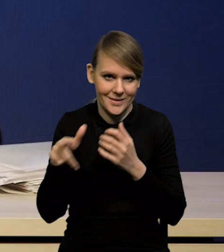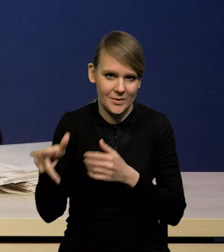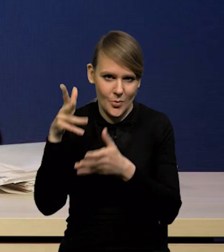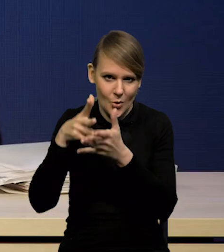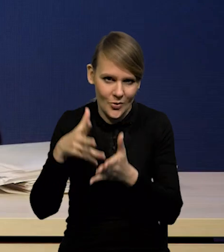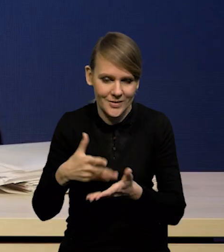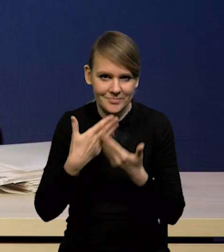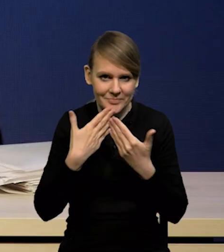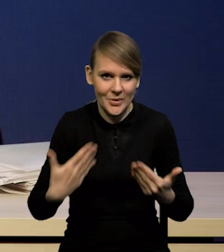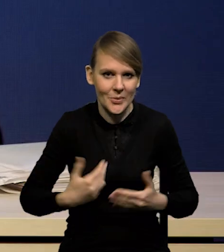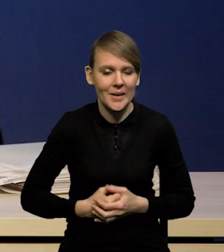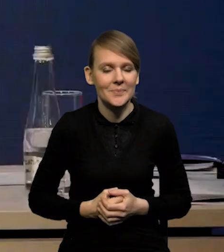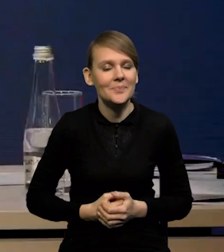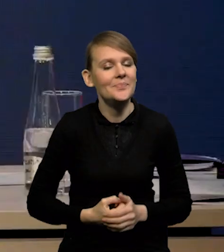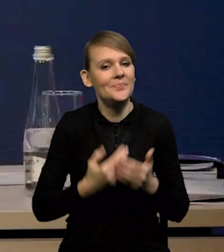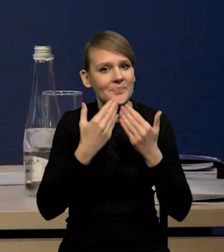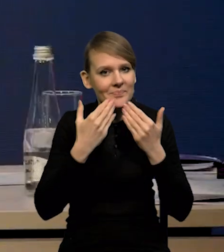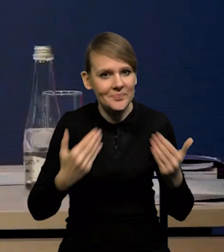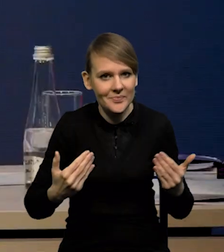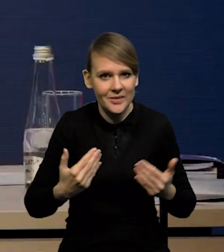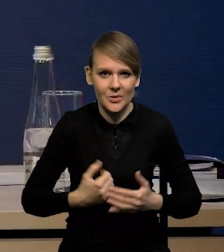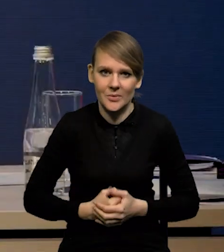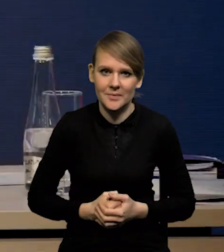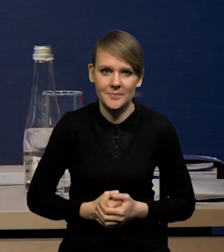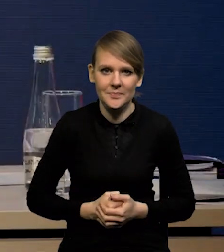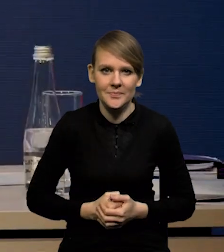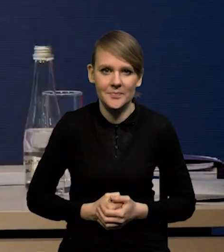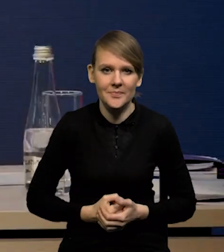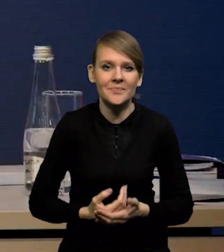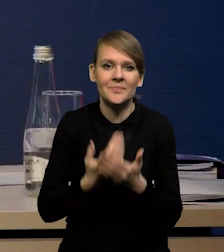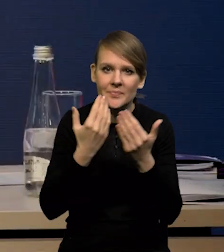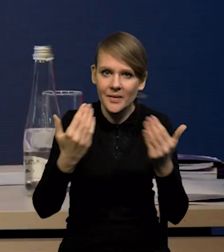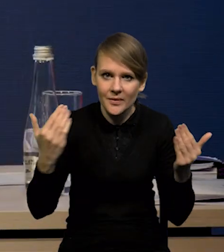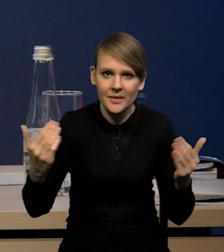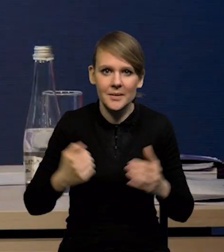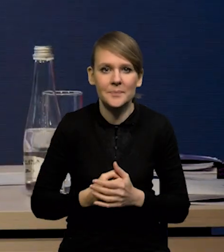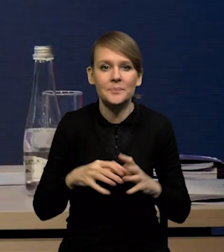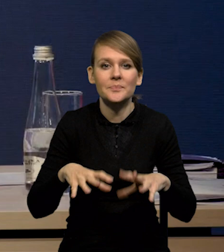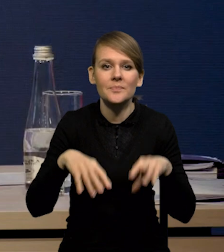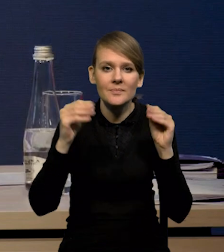Dziękuję. Dzień dobry Państwu. Zacznę od koniunktury międzynarodowej.